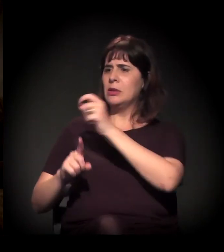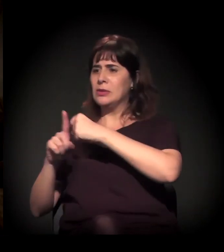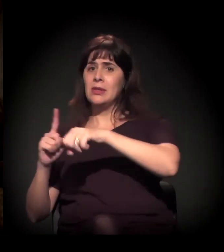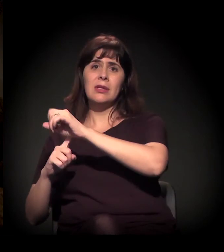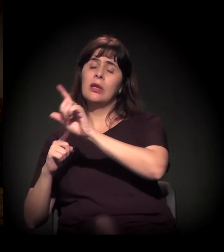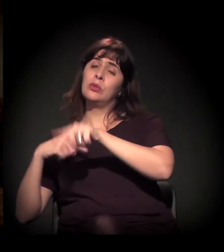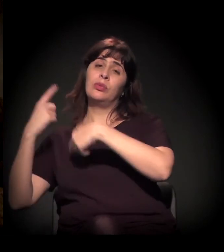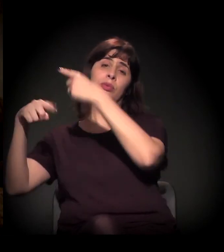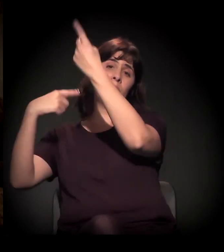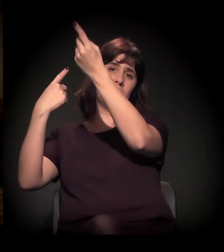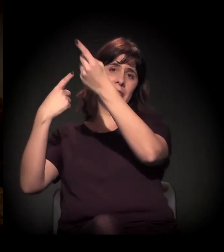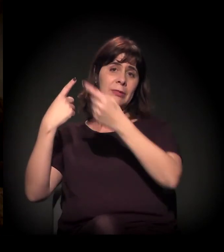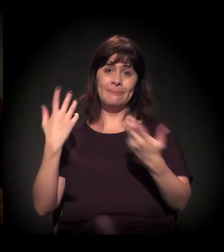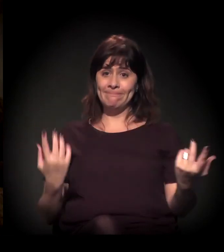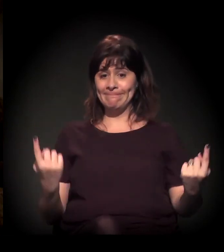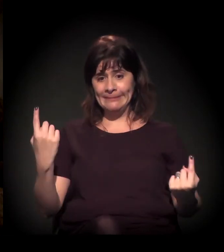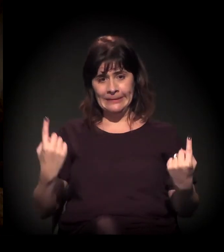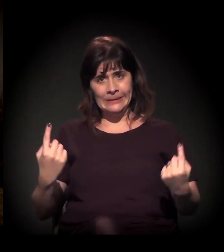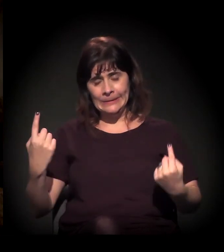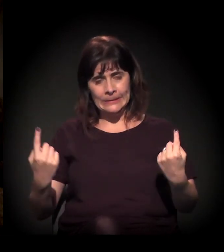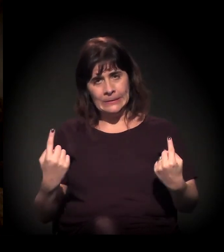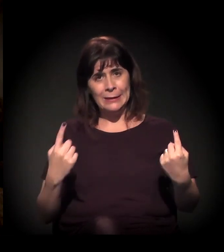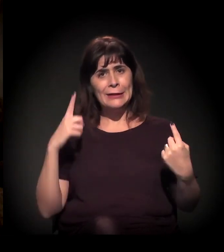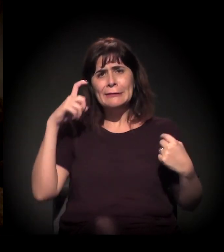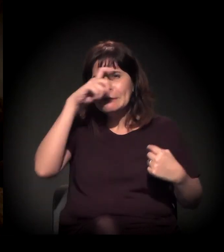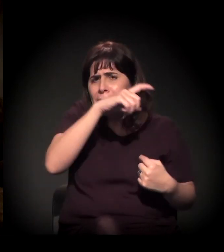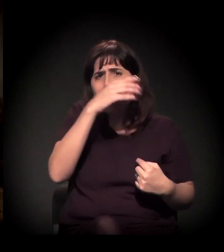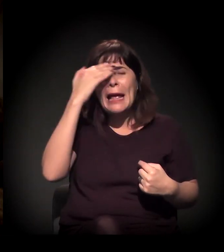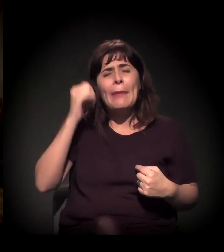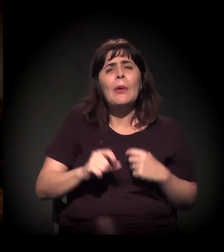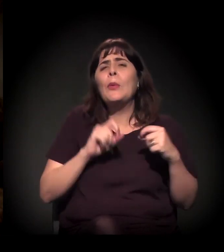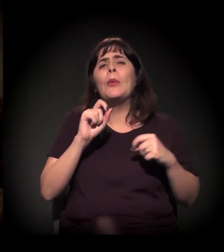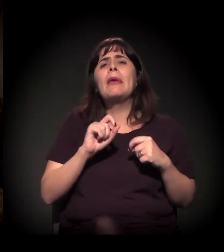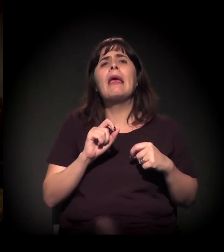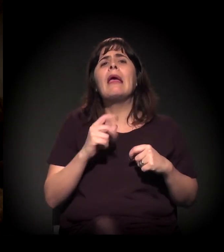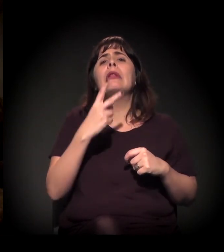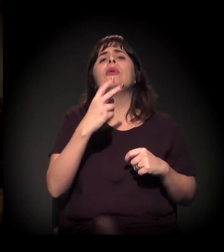É muito difícil a gente saber, neste momento, o que vai acontecer lá em 2018,